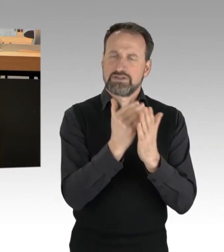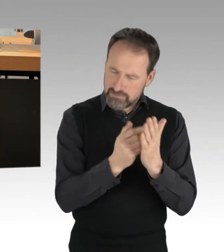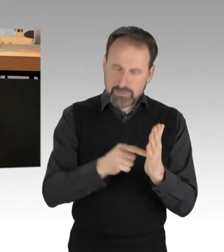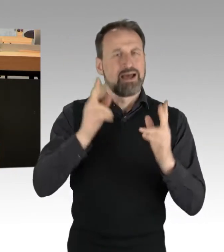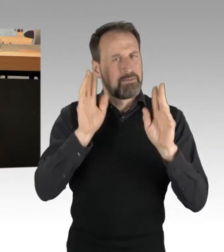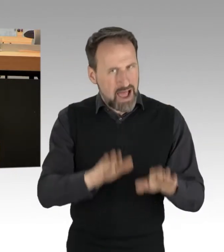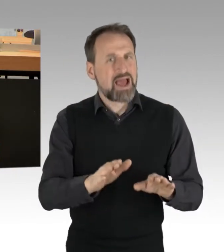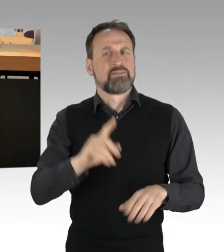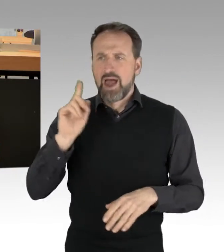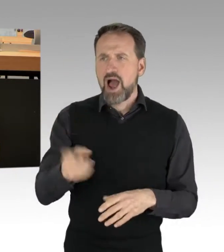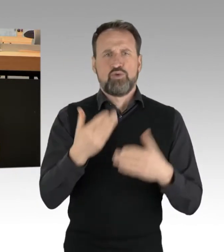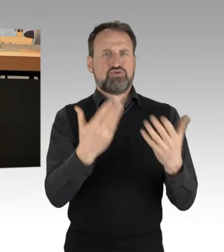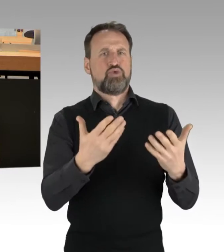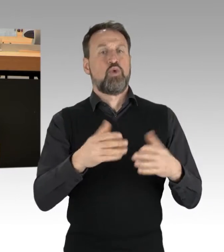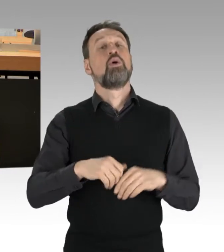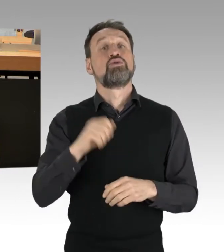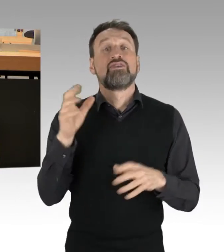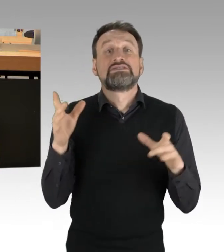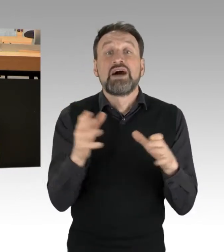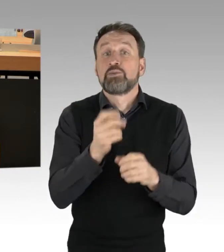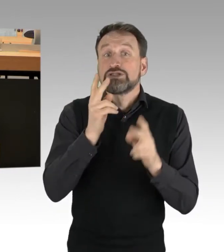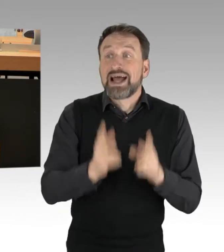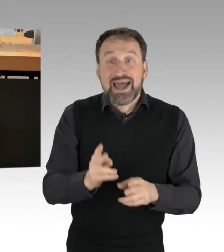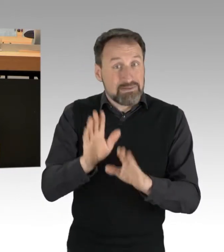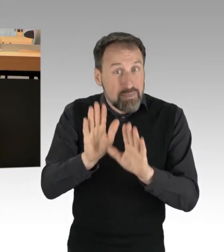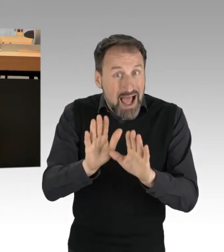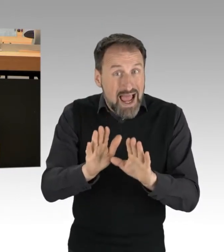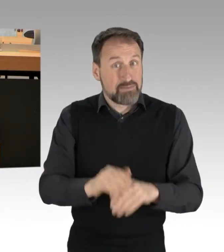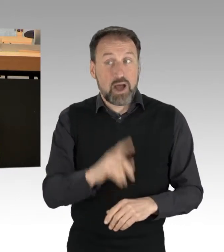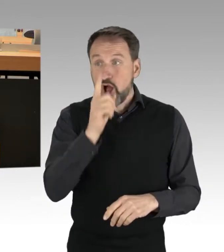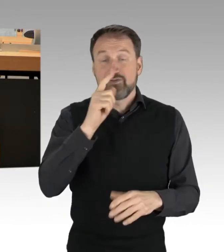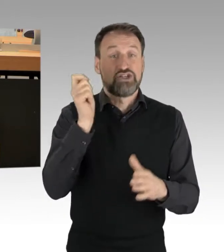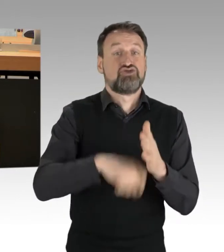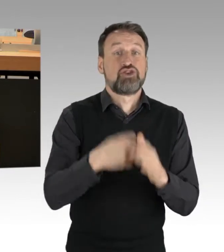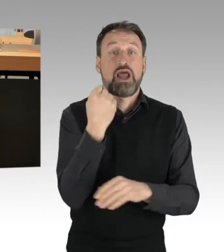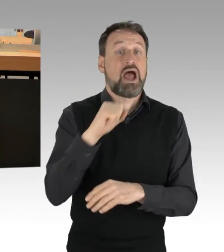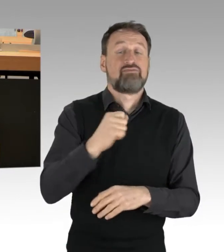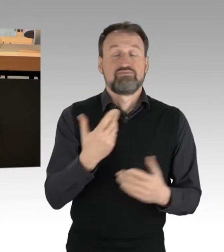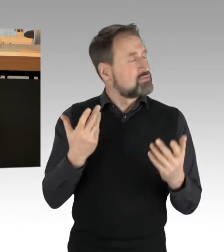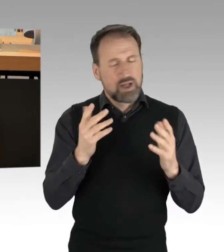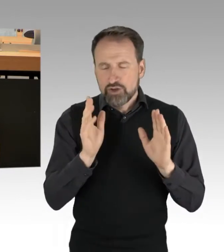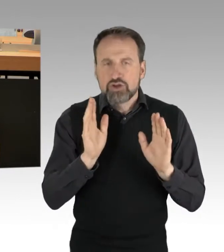Aber Strafen, meine Damen und Herren, die rufen wir hier nicht pauschal vom RednerInnenpult aus, über diese entscheiden immer noch Gerichte.